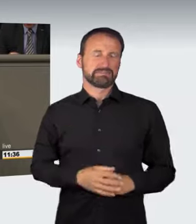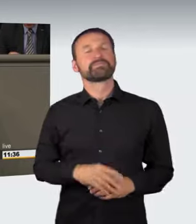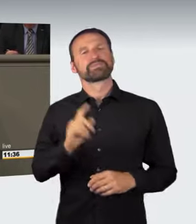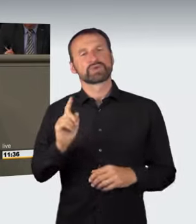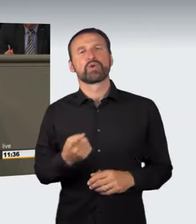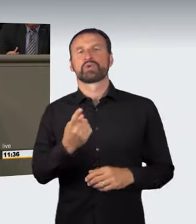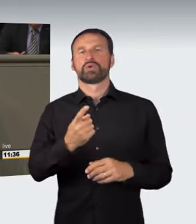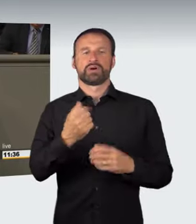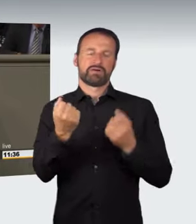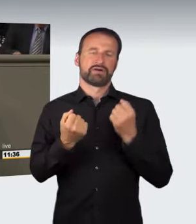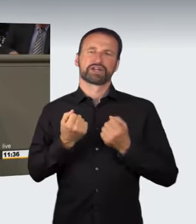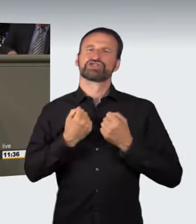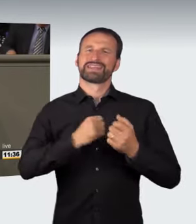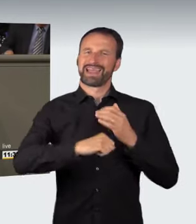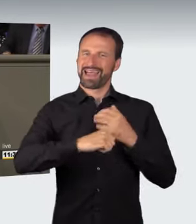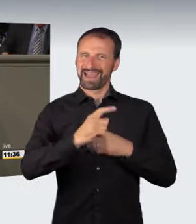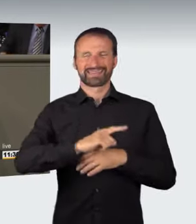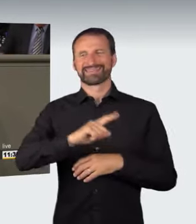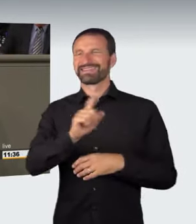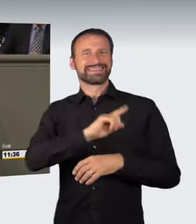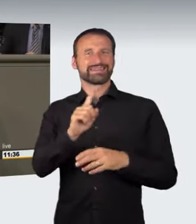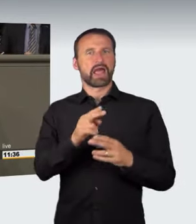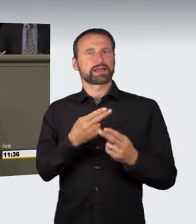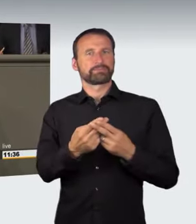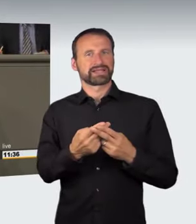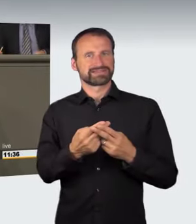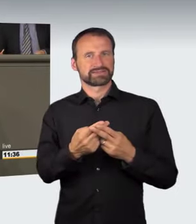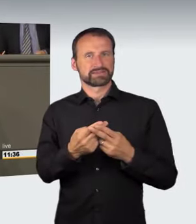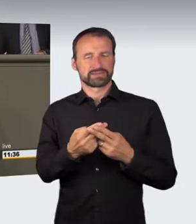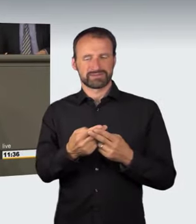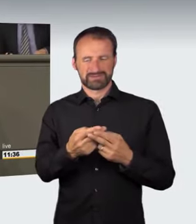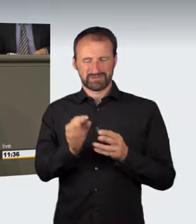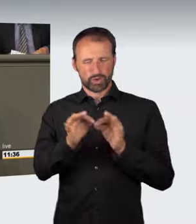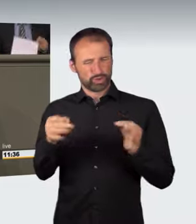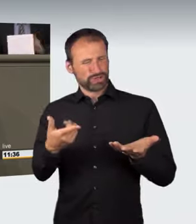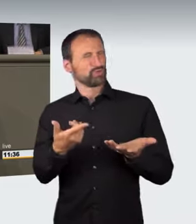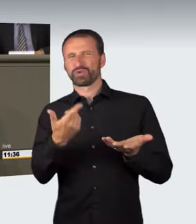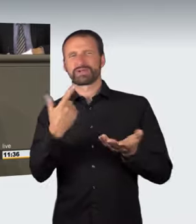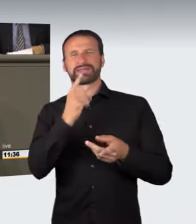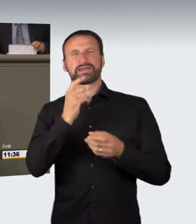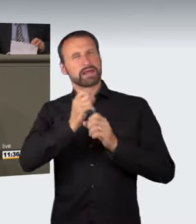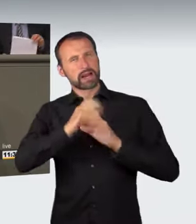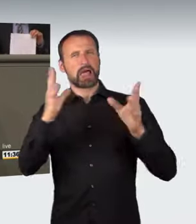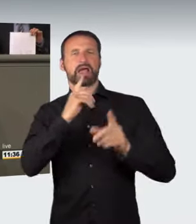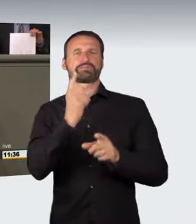auch das wurde angesprochen, zu unbestimmt formuliert ist. Zum Antrag der Grünen: Er weist eigentlich den richtigen Weg.